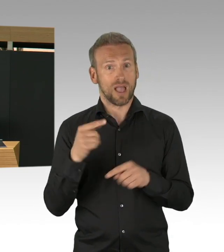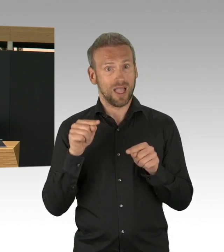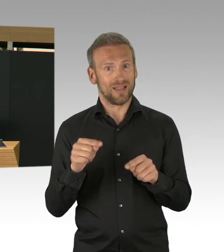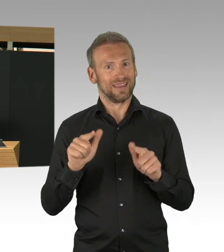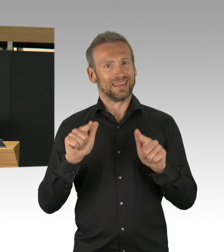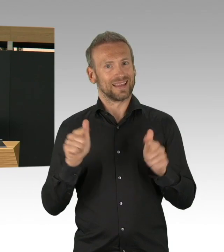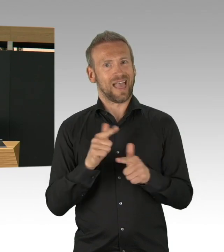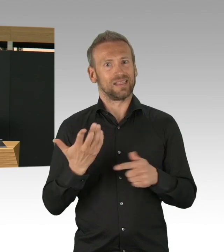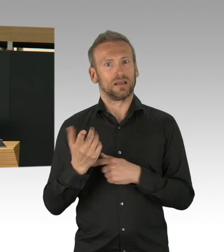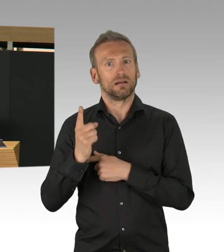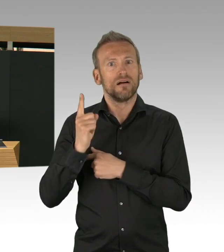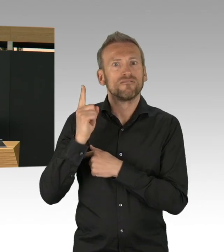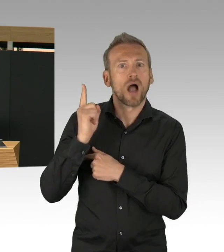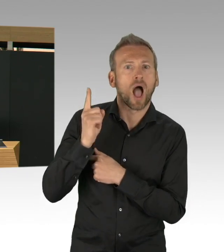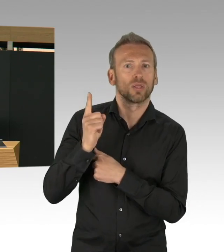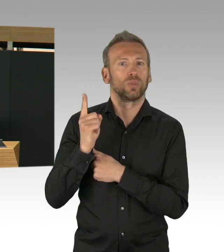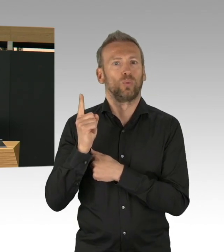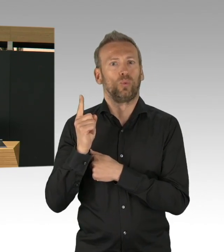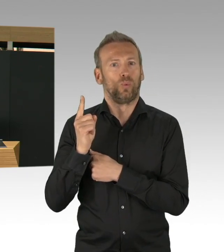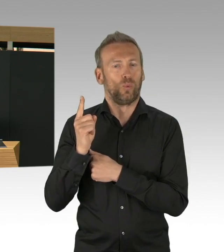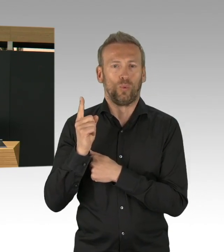und deswegen können wir heute zwei Dinge feststellen,